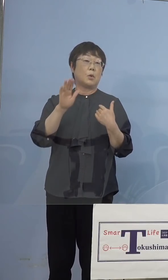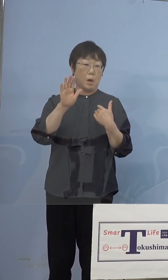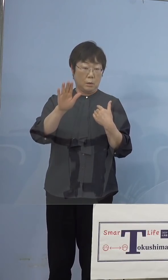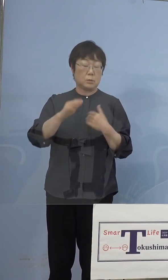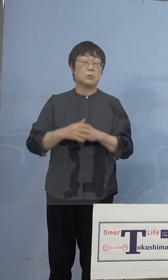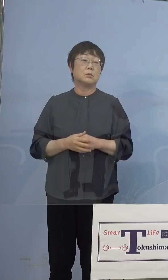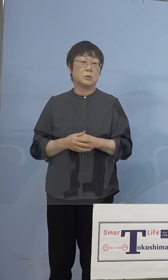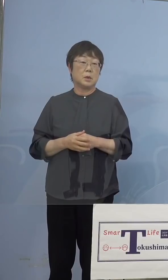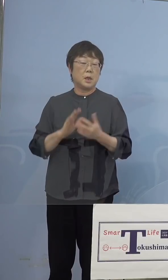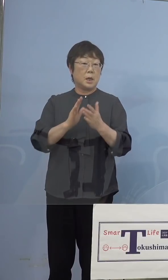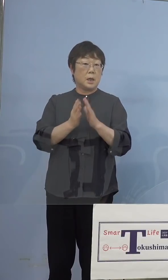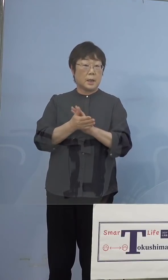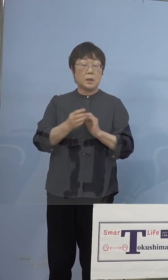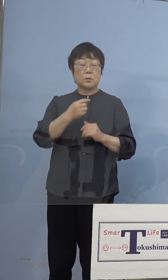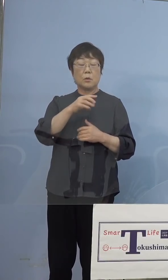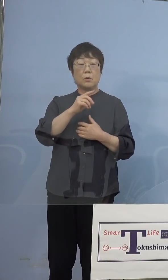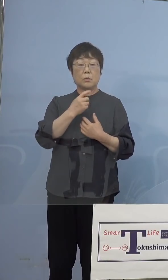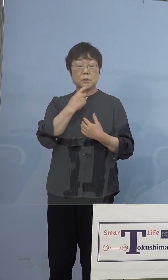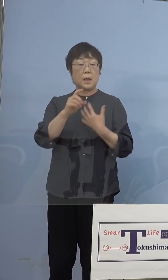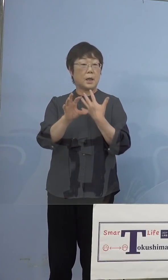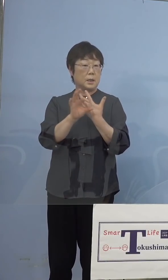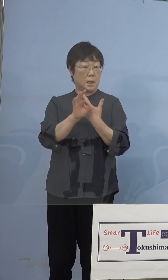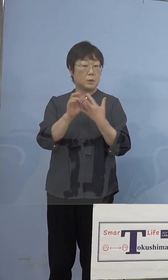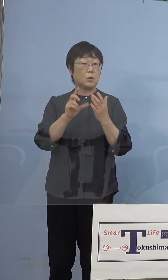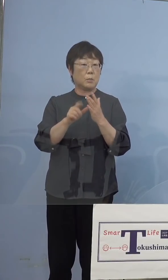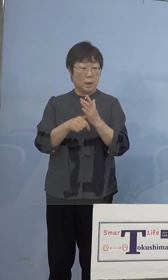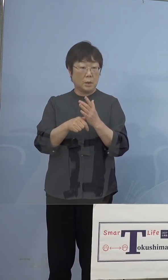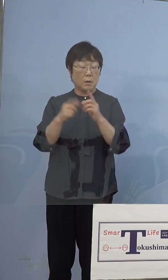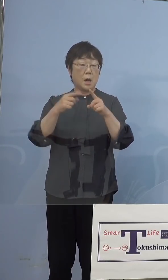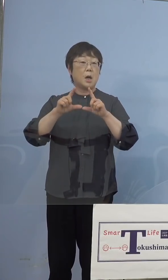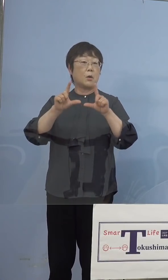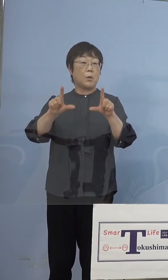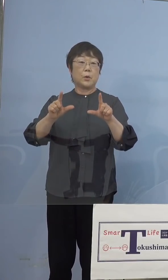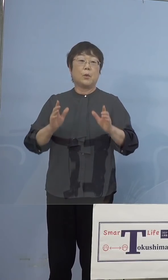県の疑い事例の段階では 公表をいたしませんでした